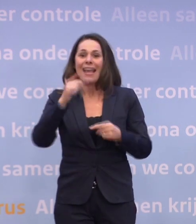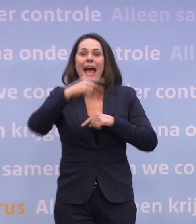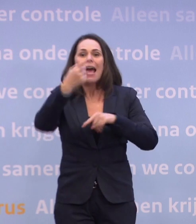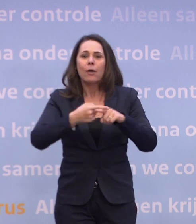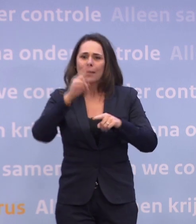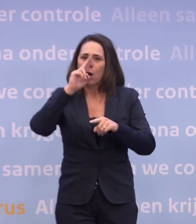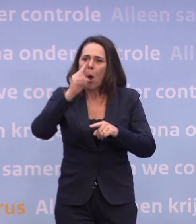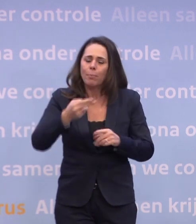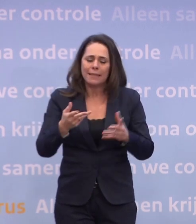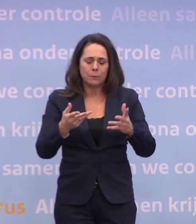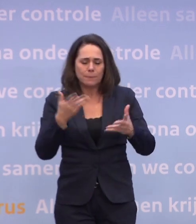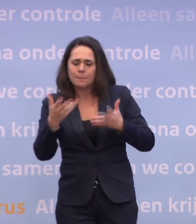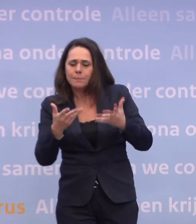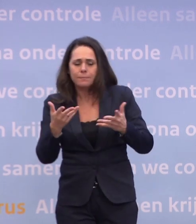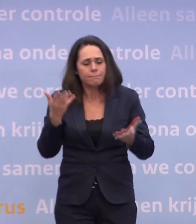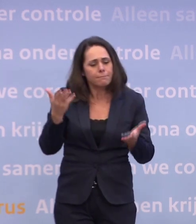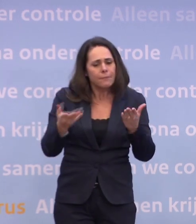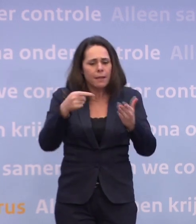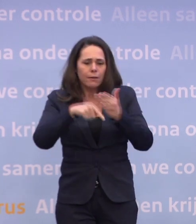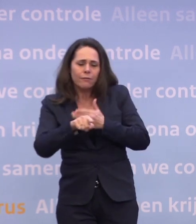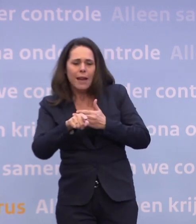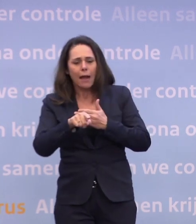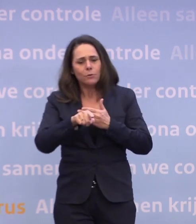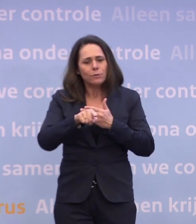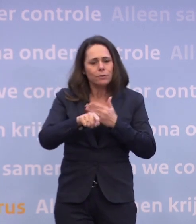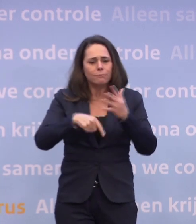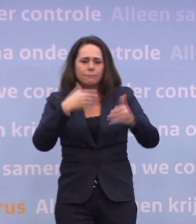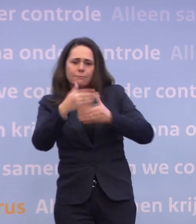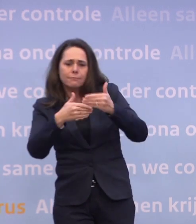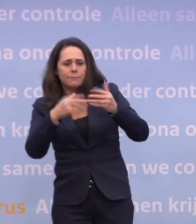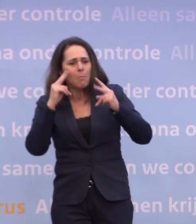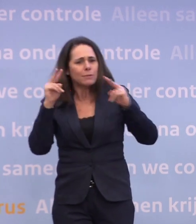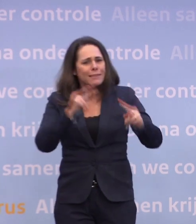...is: wat is nodig vanuit epidemiologisch perspectief? Daar betrek je altijd het economisch perspectief bij...